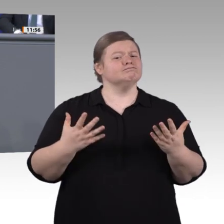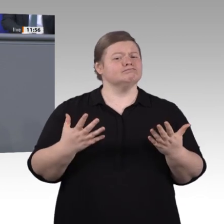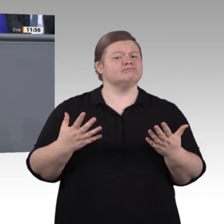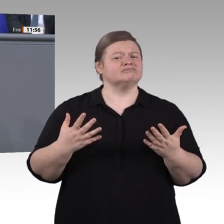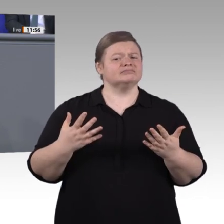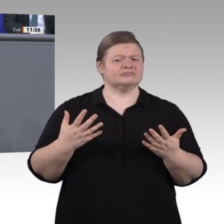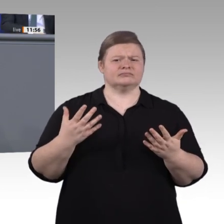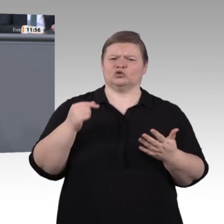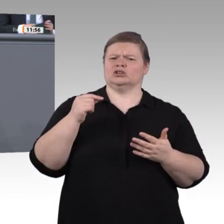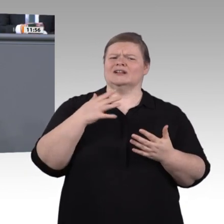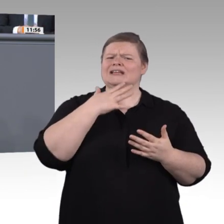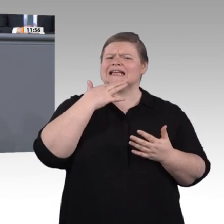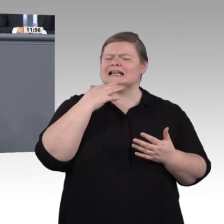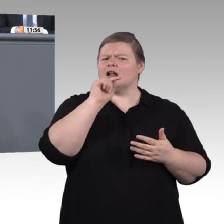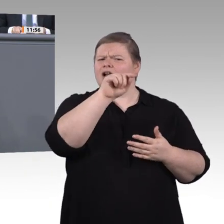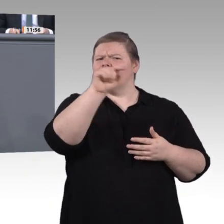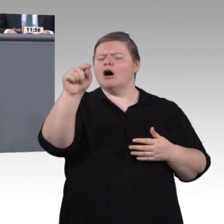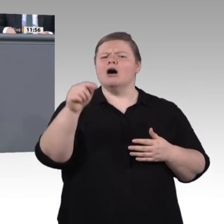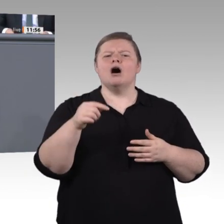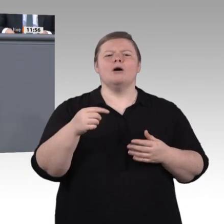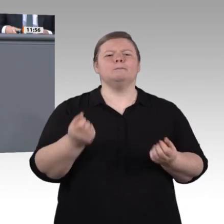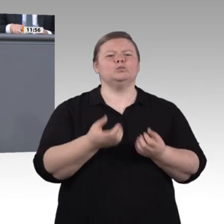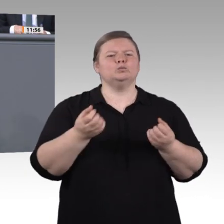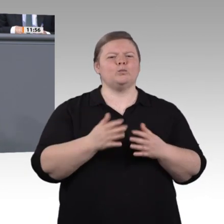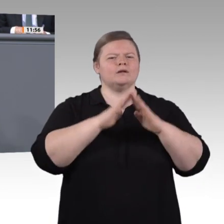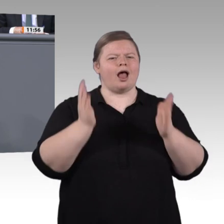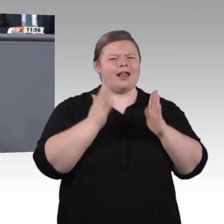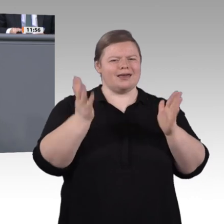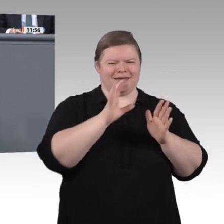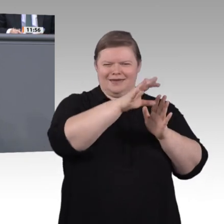völlig anderen Beruf. Und, ja, Digitalisierung ist auch eine große Chance auf Fortschritt